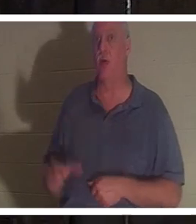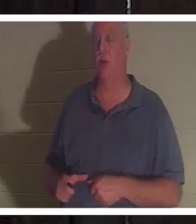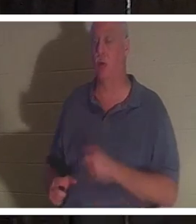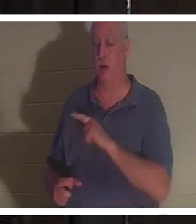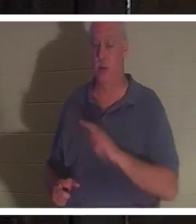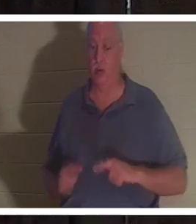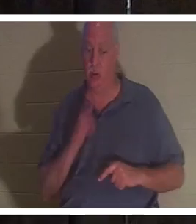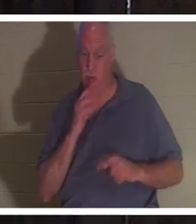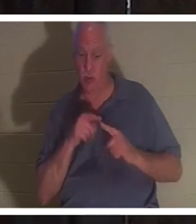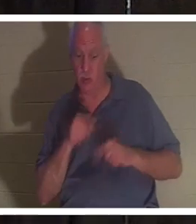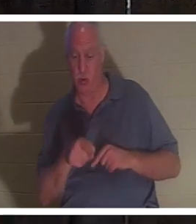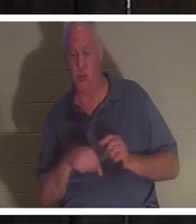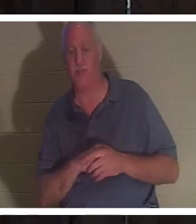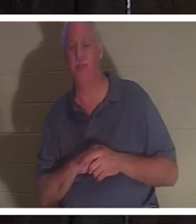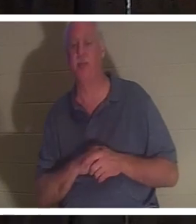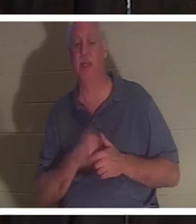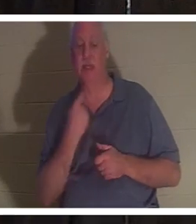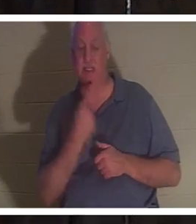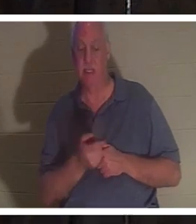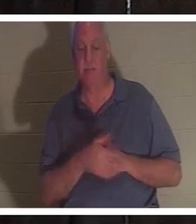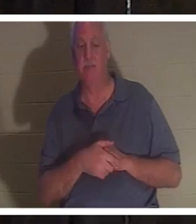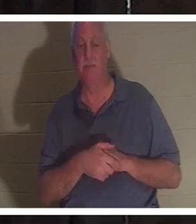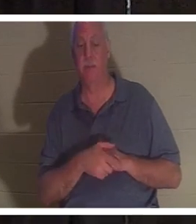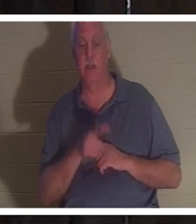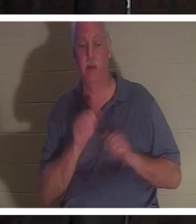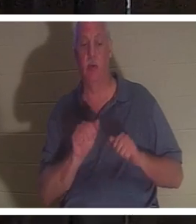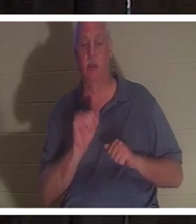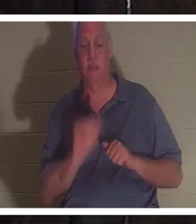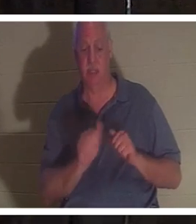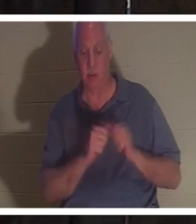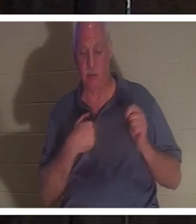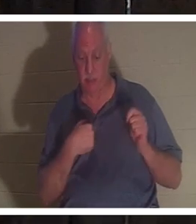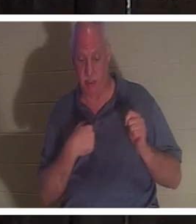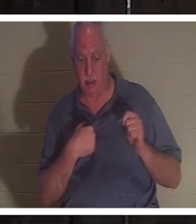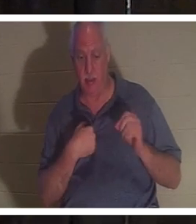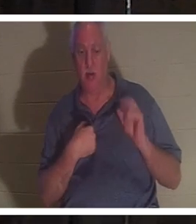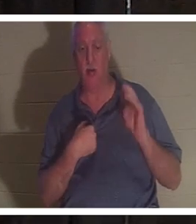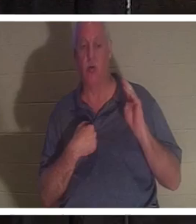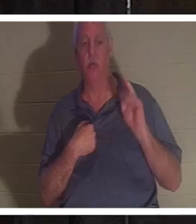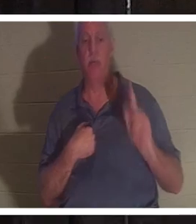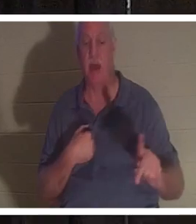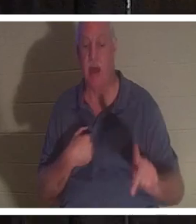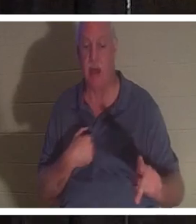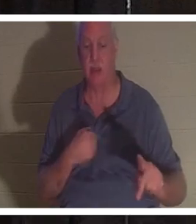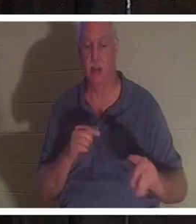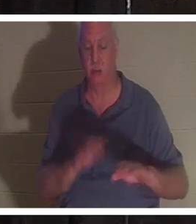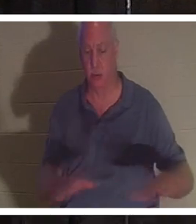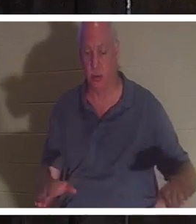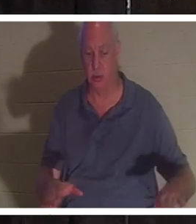그녀에게 당신이 나와 함께 머물거나 당신의 자녀에게 돌아갈 수 있다고 말씀하셨습니다. 그녀에게는 네 명의 자녀가 있었습니다